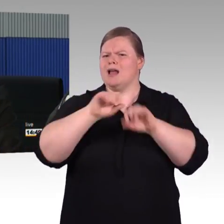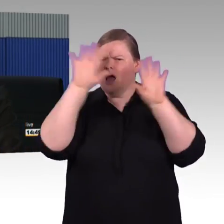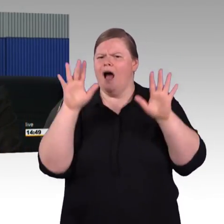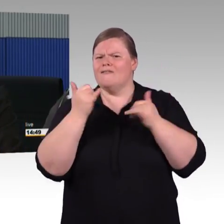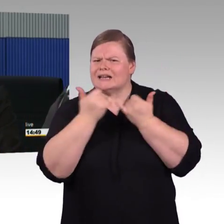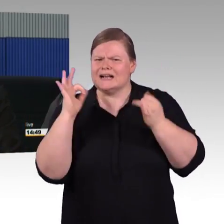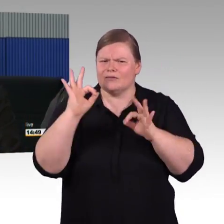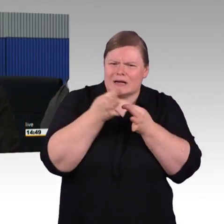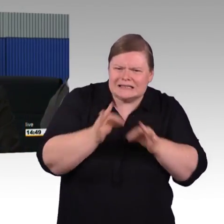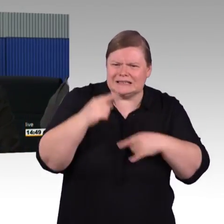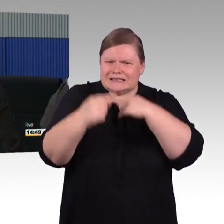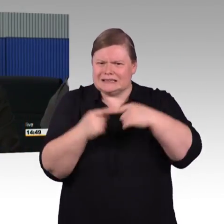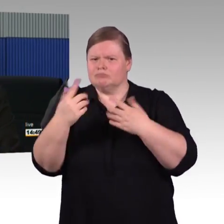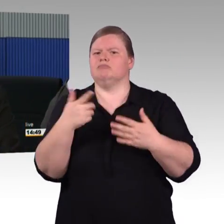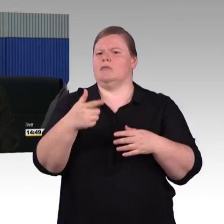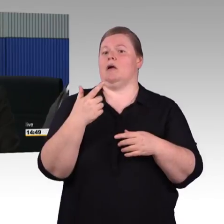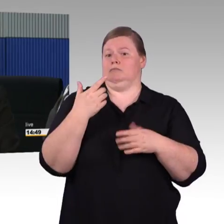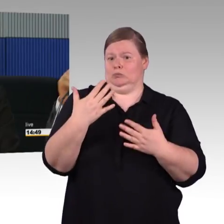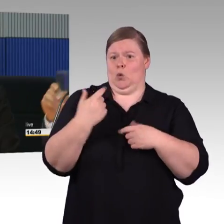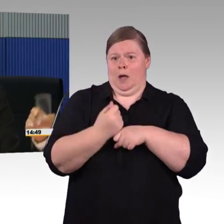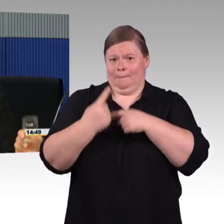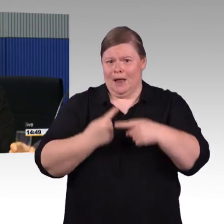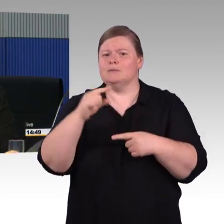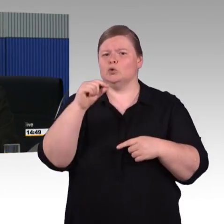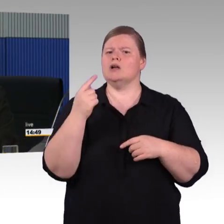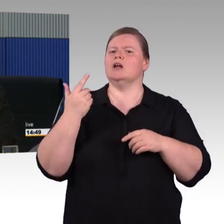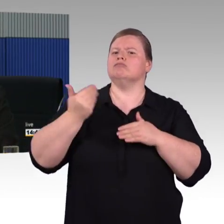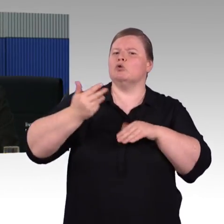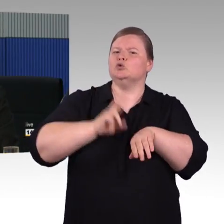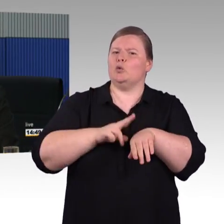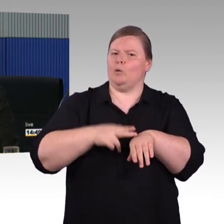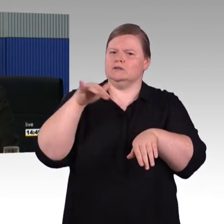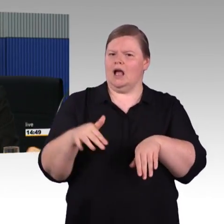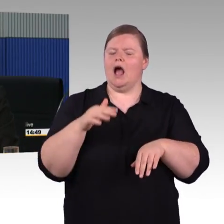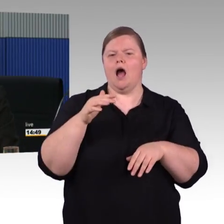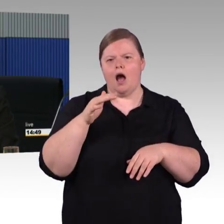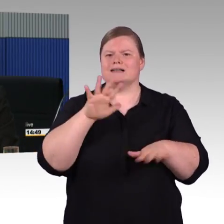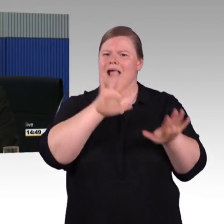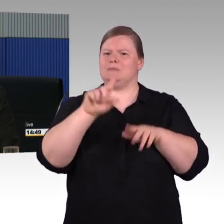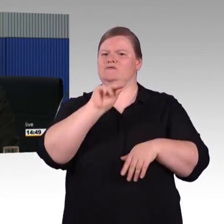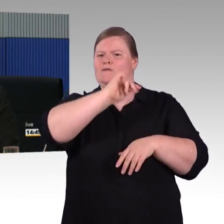das wird noch eine ganze Weile so sein, dass mit einer fahrzeuggebundenen Einstiegshilfe eingestiegen wird,